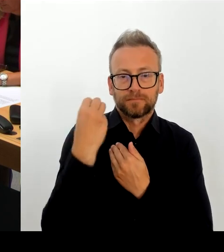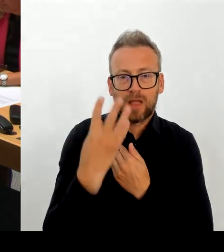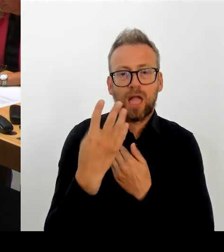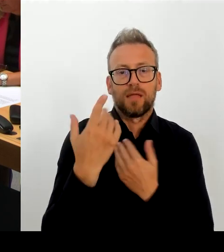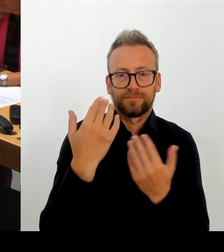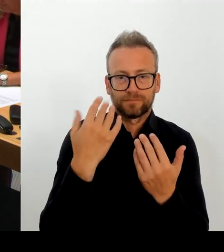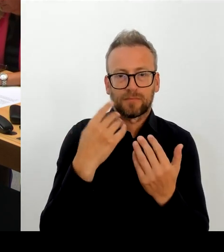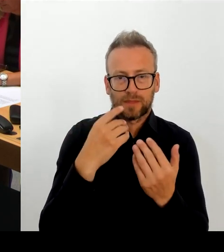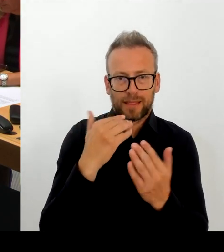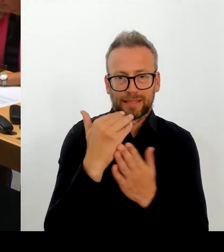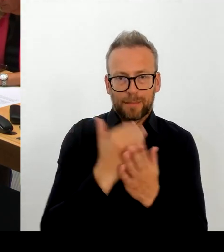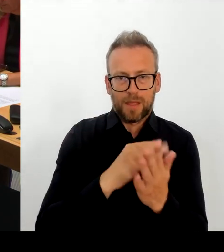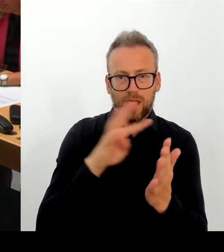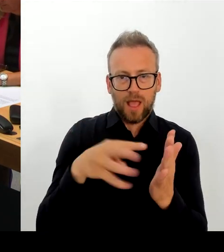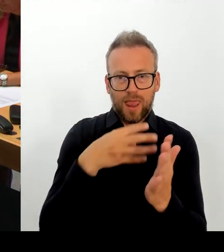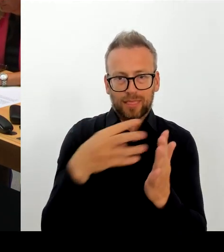Kulturstaatsministerin auch weiter erörtern.